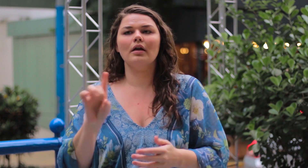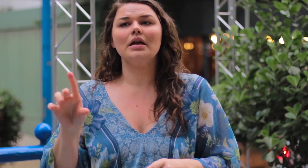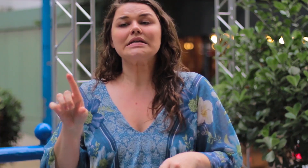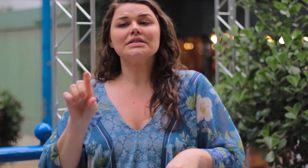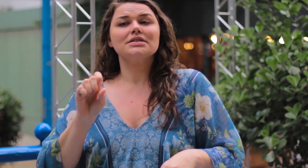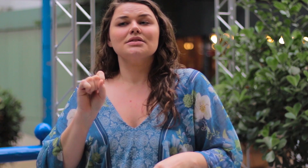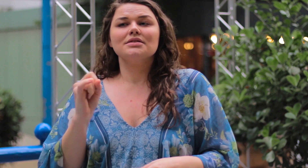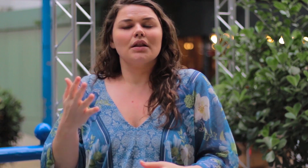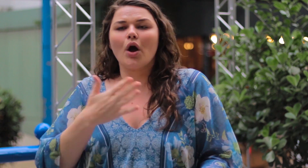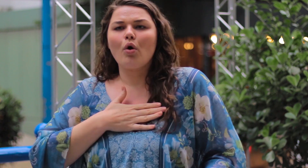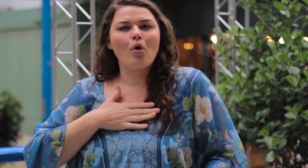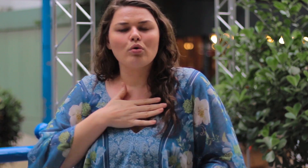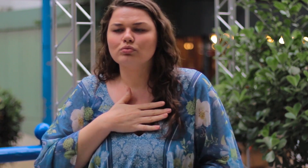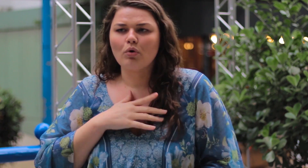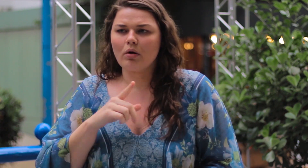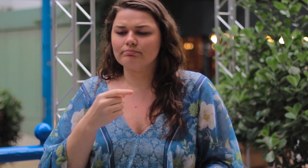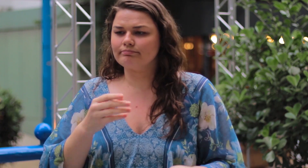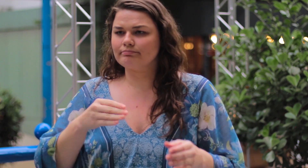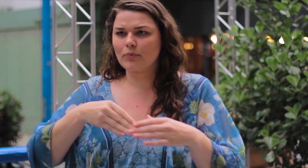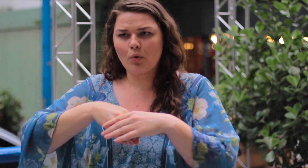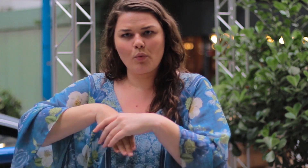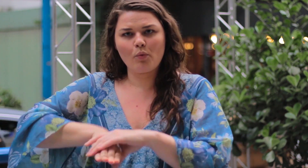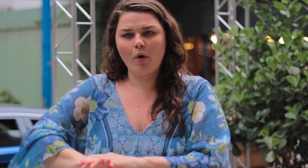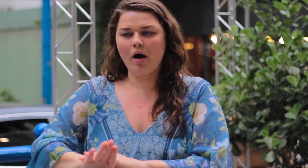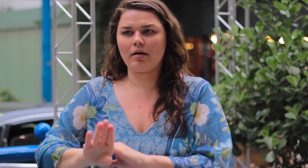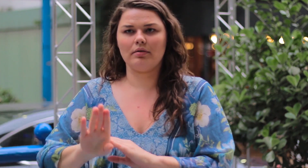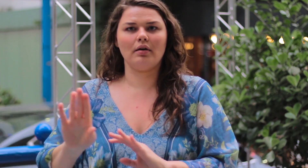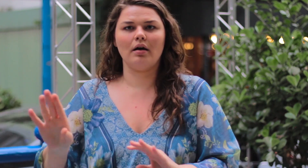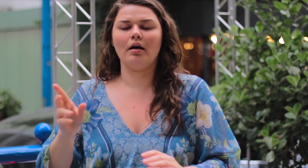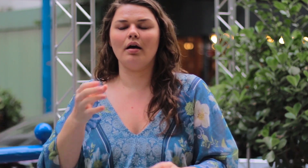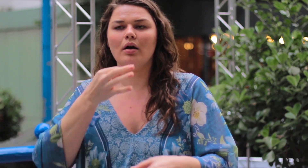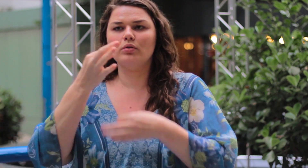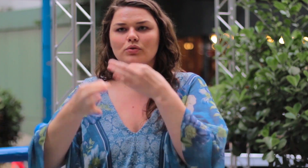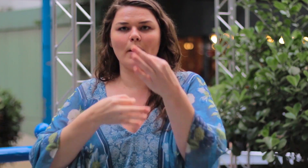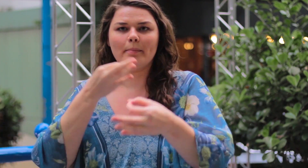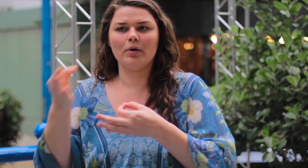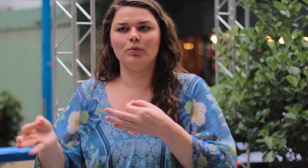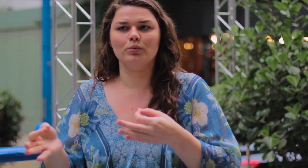Se a pessoa não gosta, que ela guarda esse julgamento pra ela.